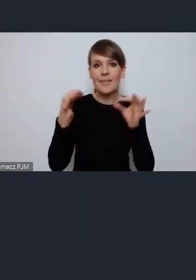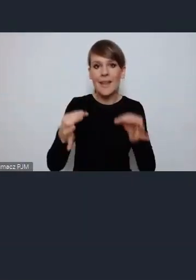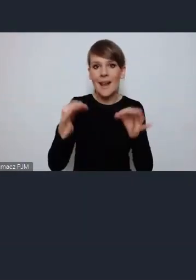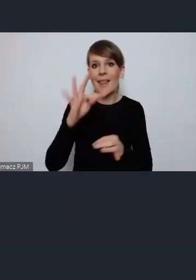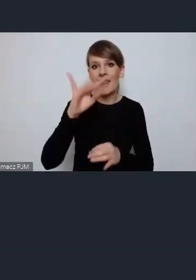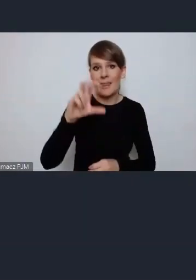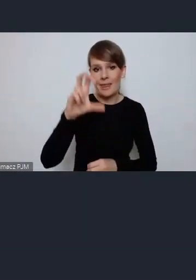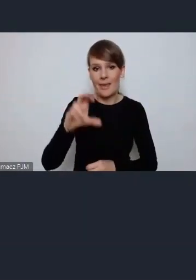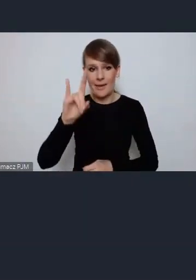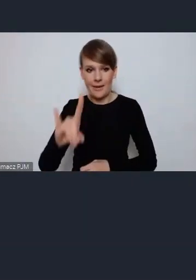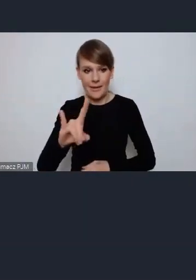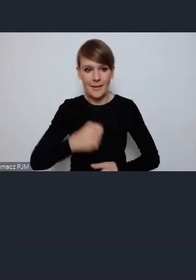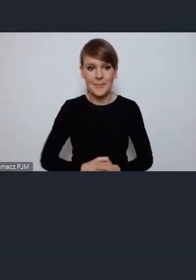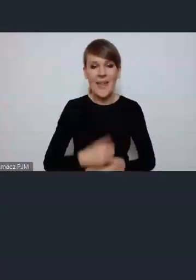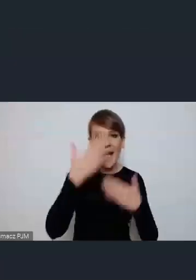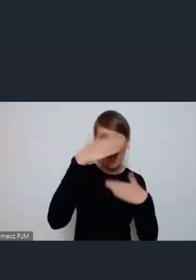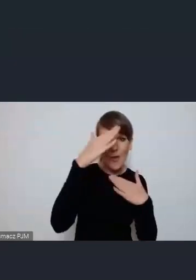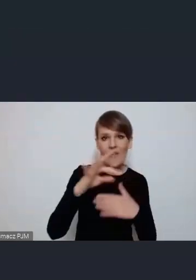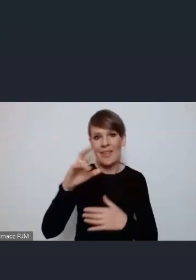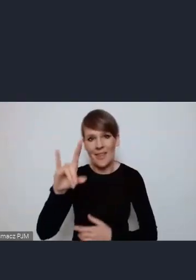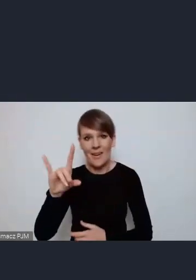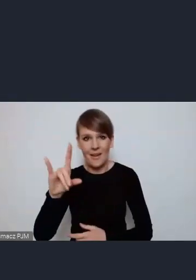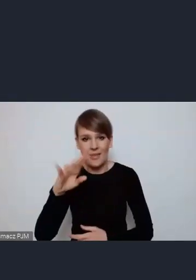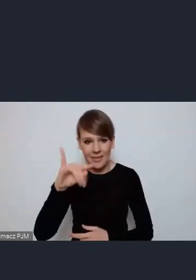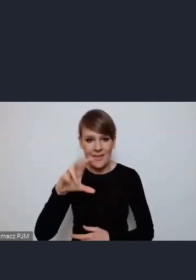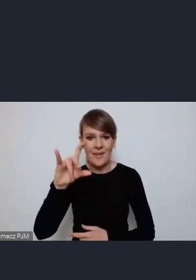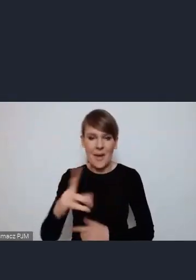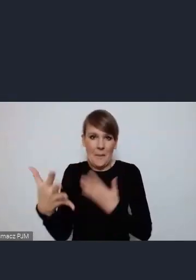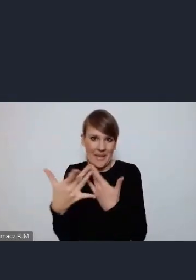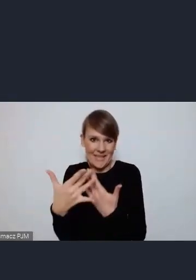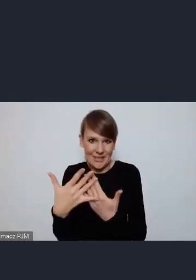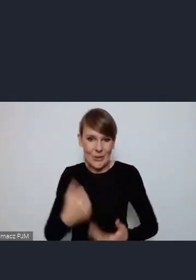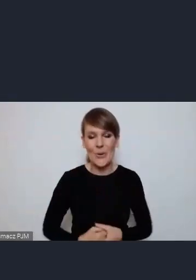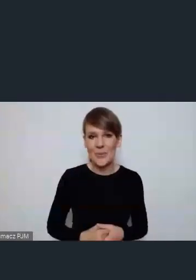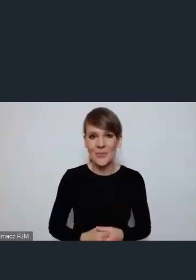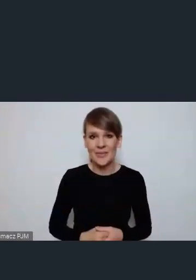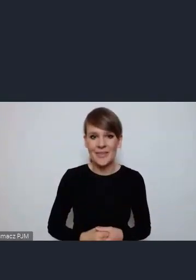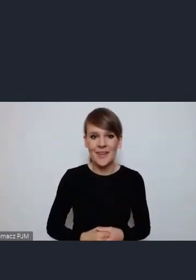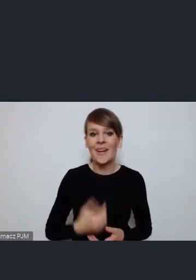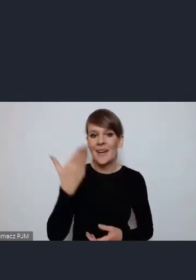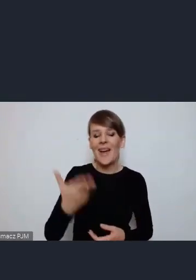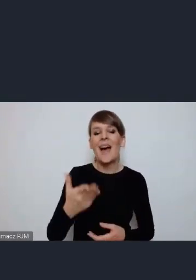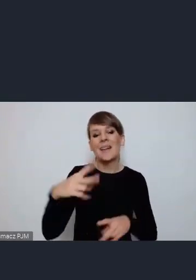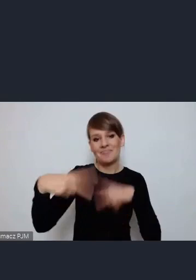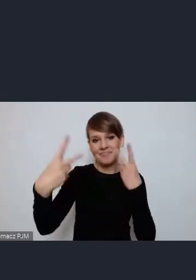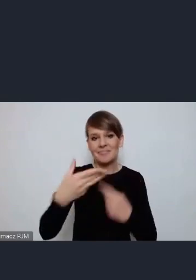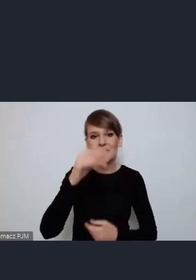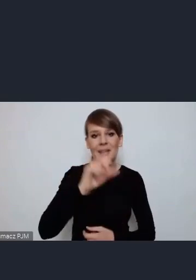do Tychów nie jest daleko z Katowic,ale też go online będziemy mieli Pana Michała Gorwieckiego pełnomocnika prezydenta Tychów.